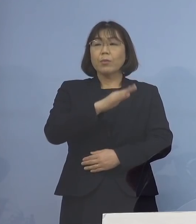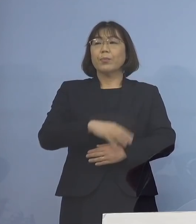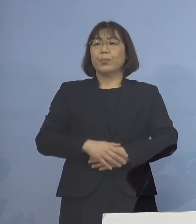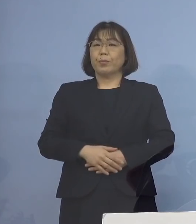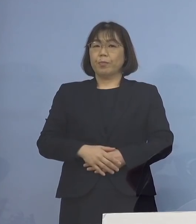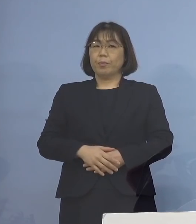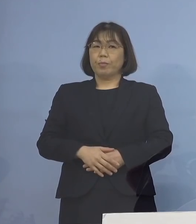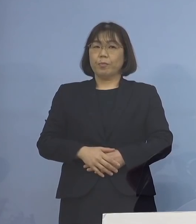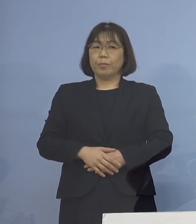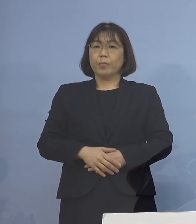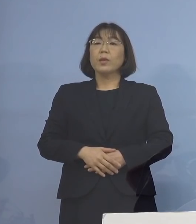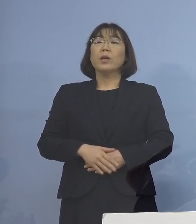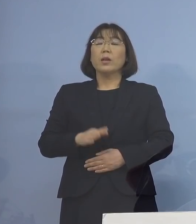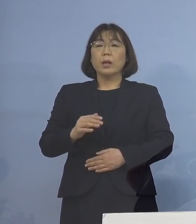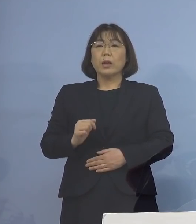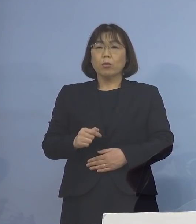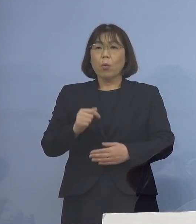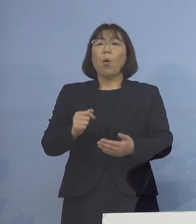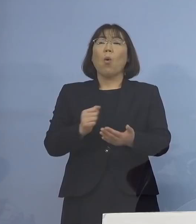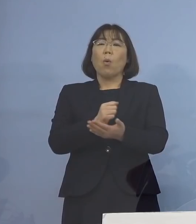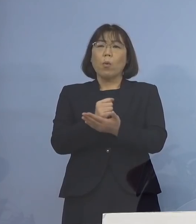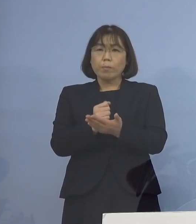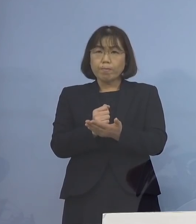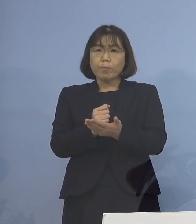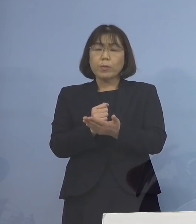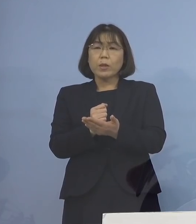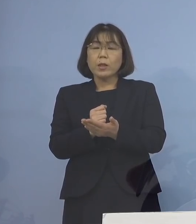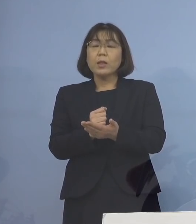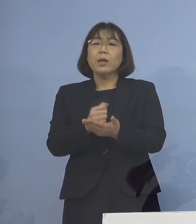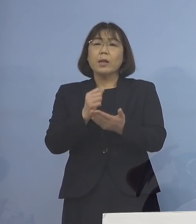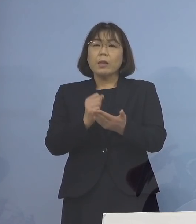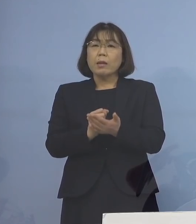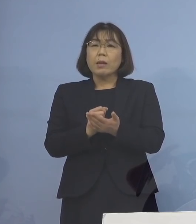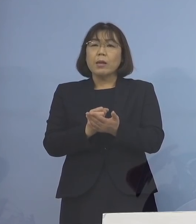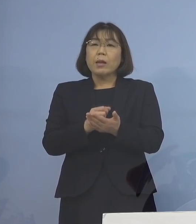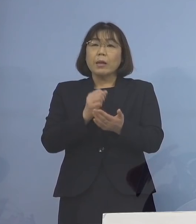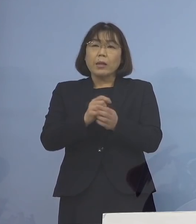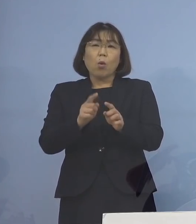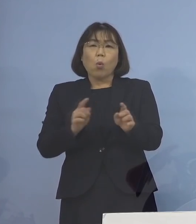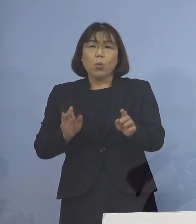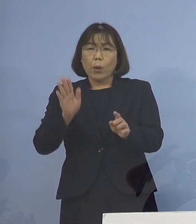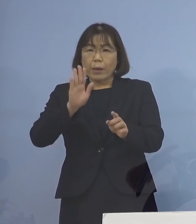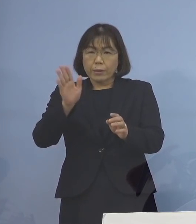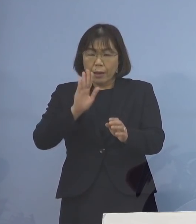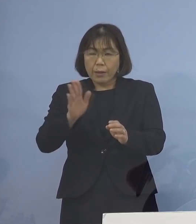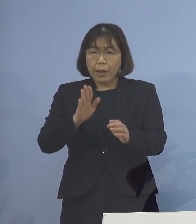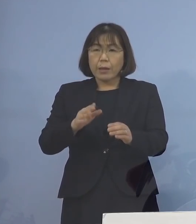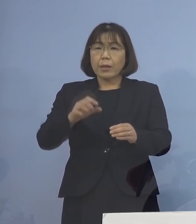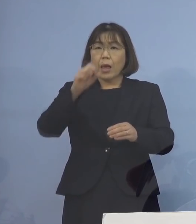しかし、機を逃さない追加接種によって 再び、重症化はじめとするリスクを